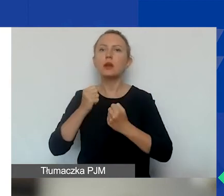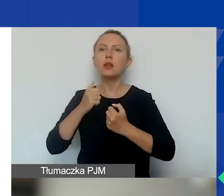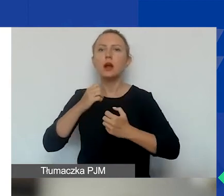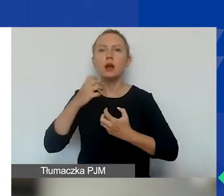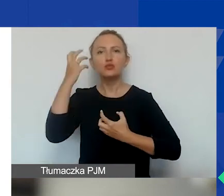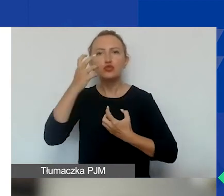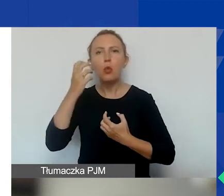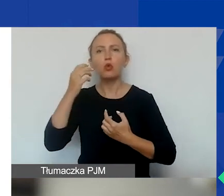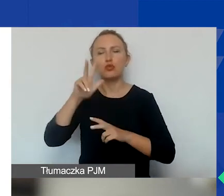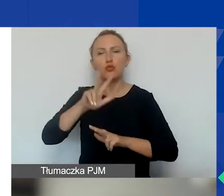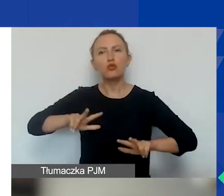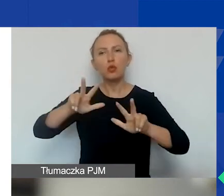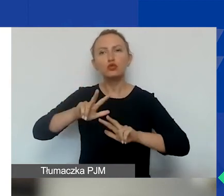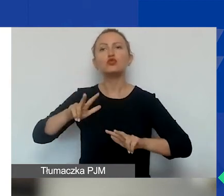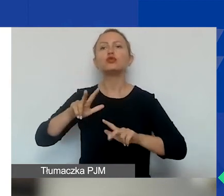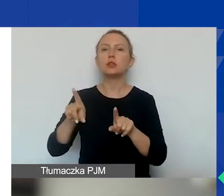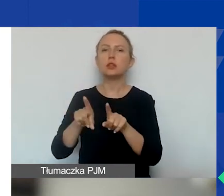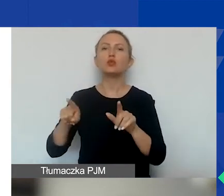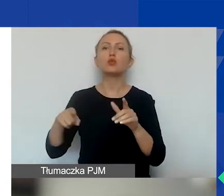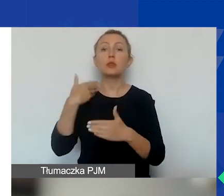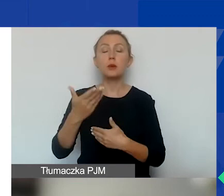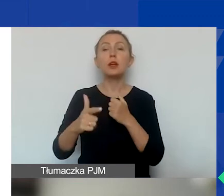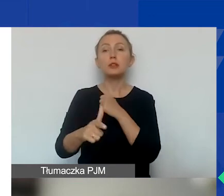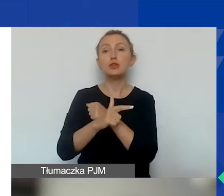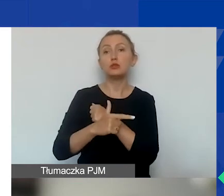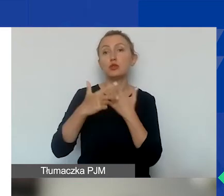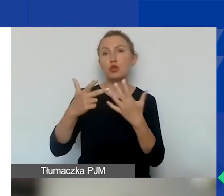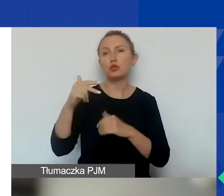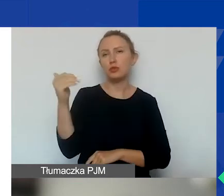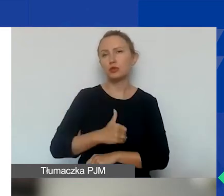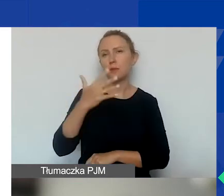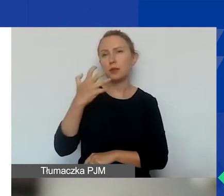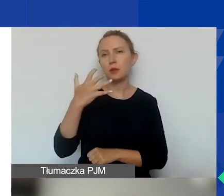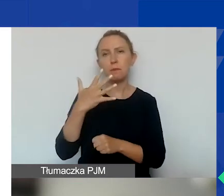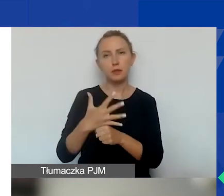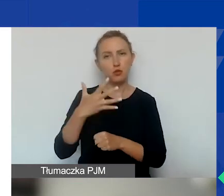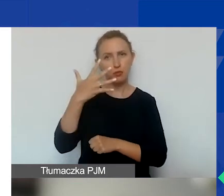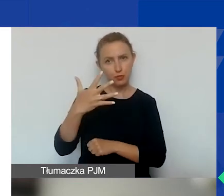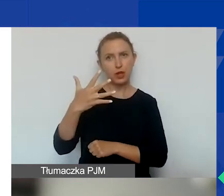I na ten obszar przeznaczamy kwotę 78 555 euro.